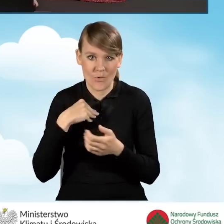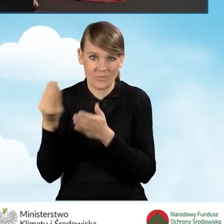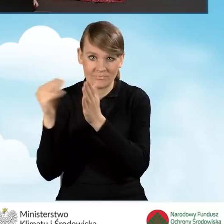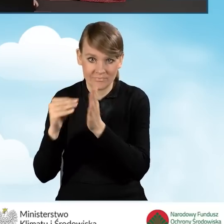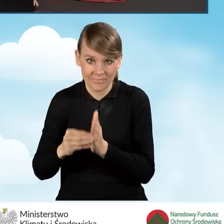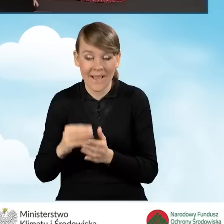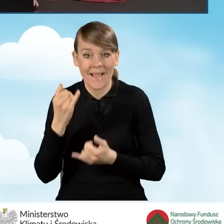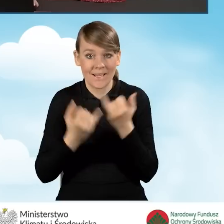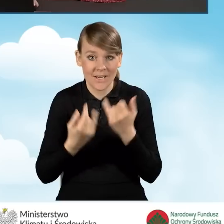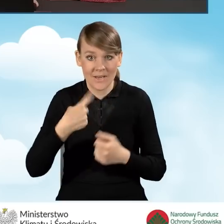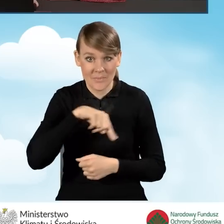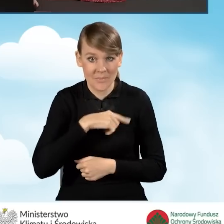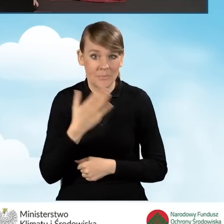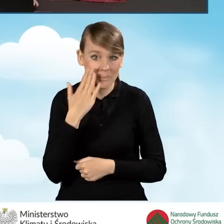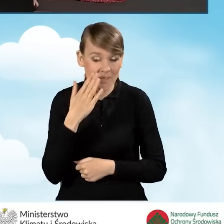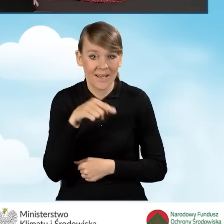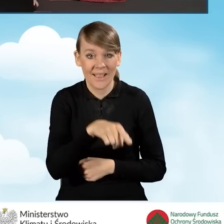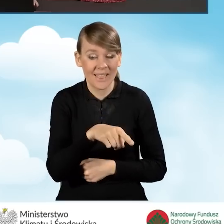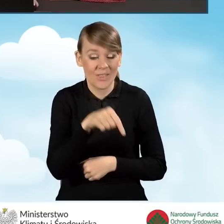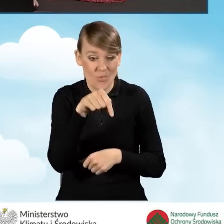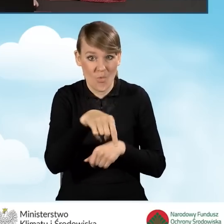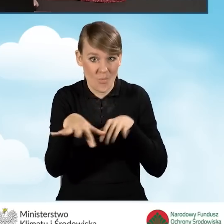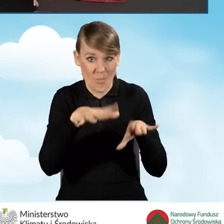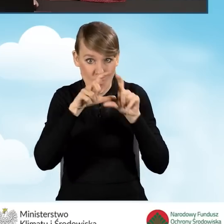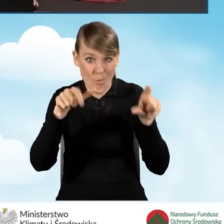W sytuacji, kiedy mieszkamy w tym samym budynku, w którym realizować będziemy przedsięwzięcie,